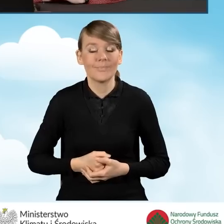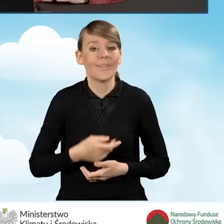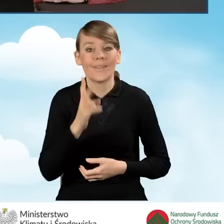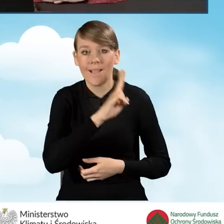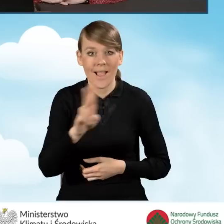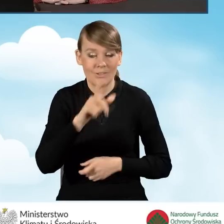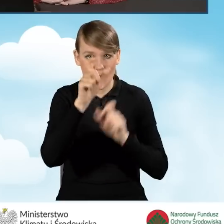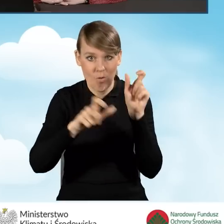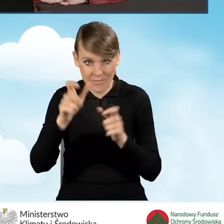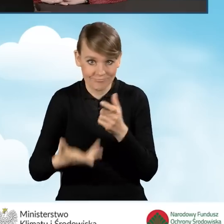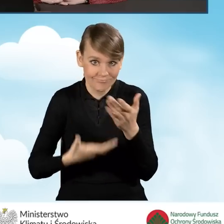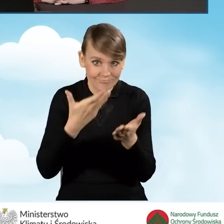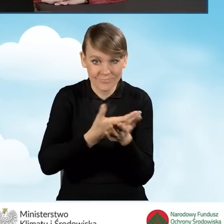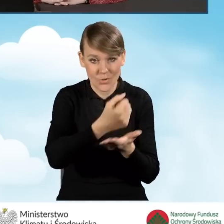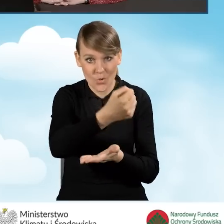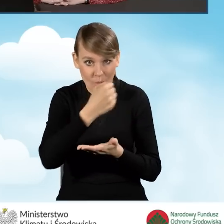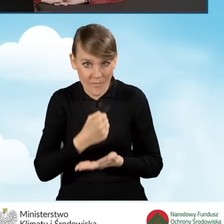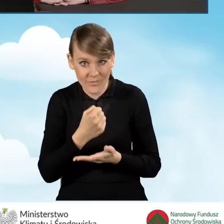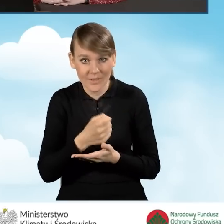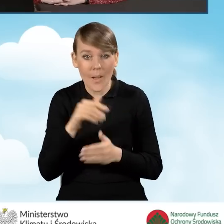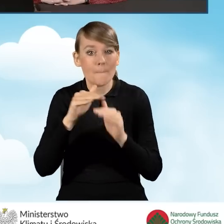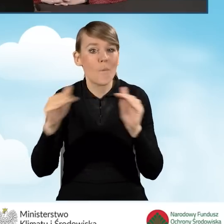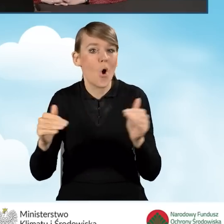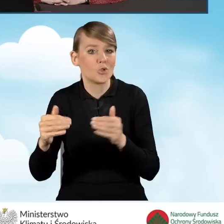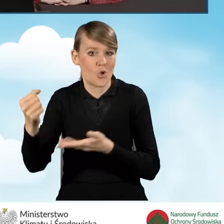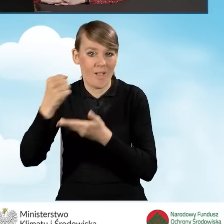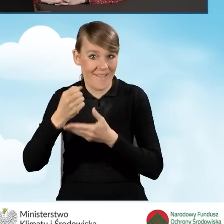który ubiega się o to dofinansowanie w najwyższym poziomie dofinansowania,